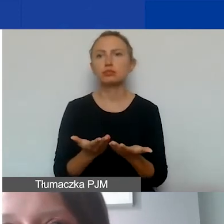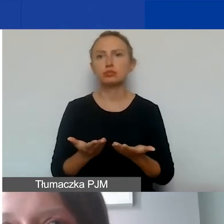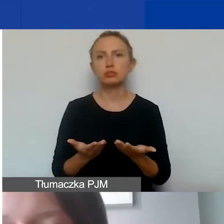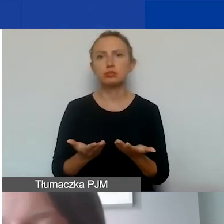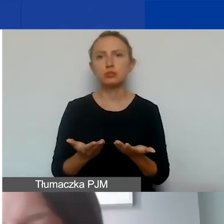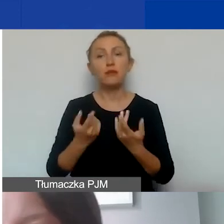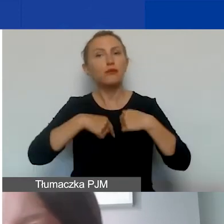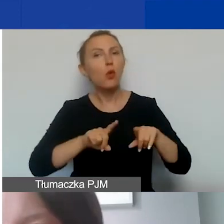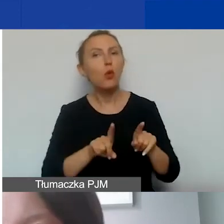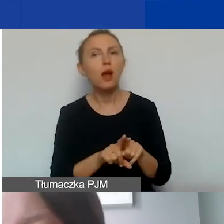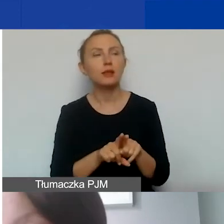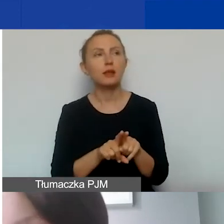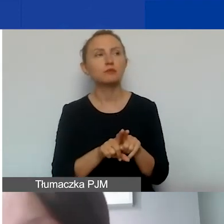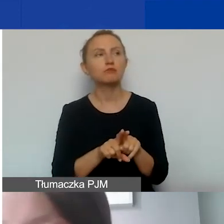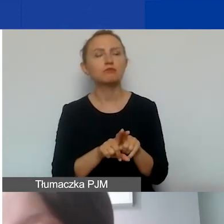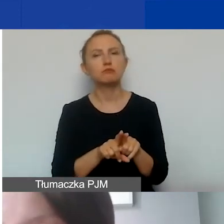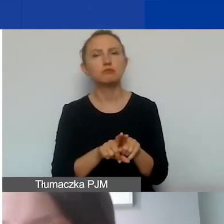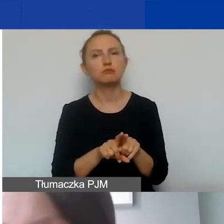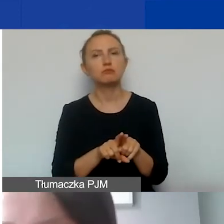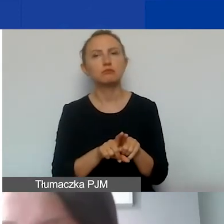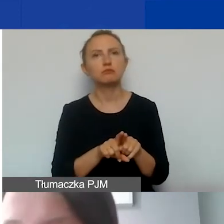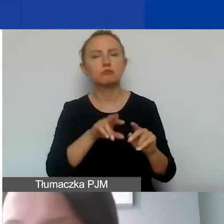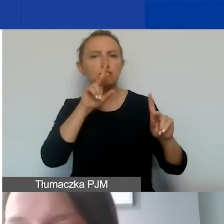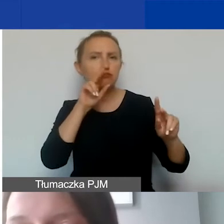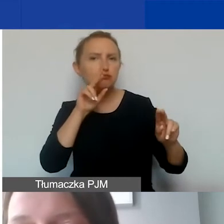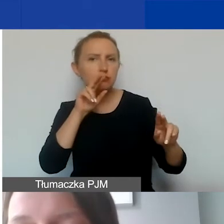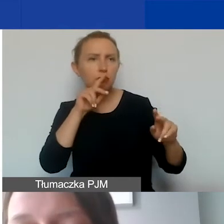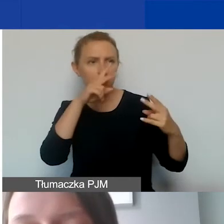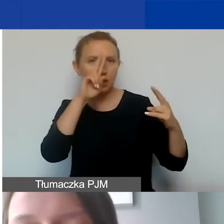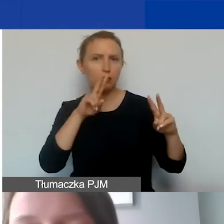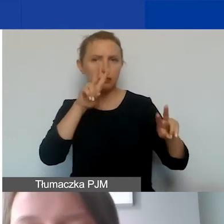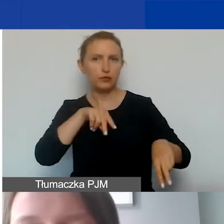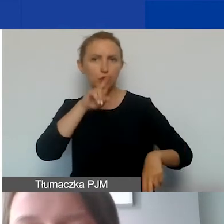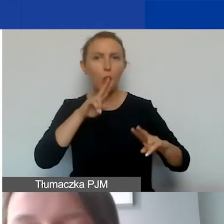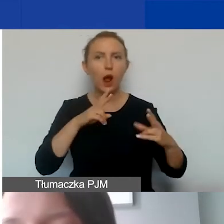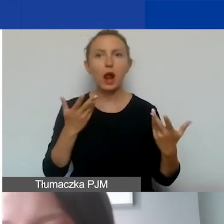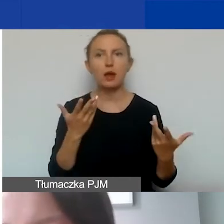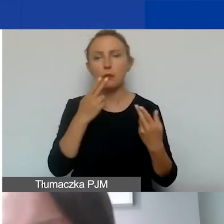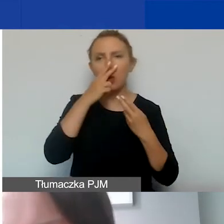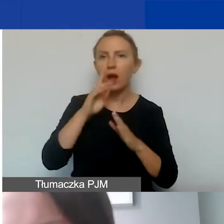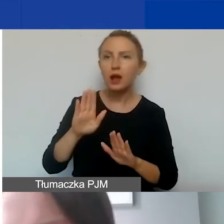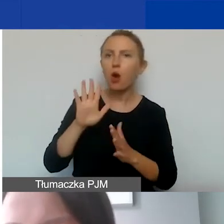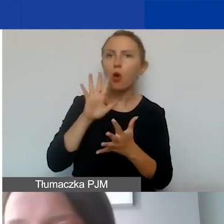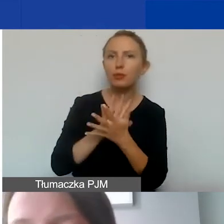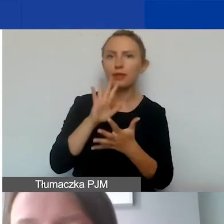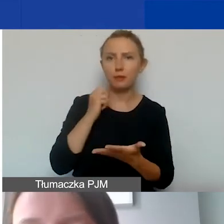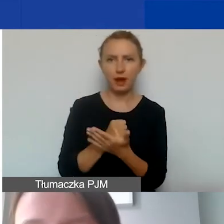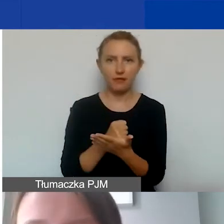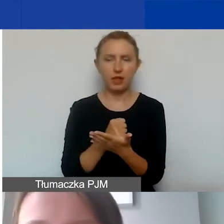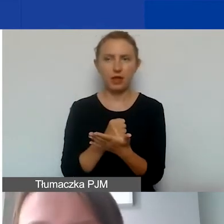wykonanie identyfikacji wizualnej, przedstawienie opinii prawnej -